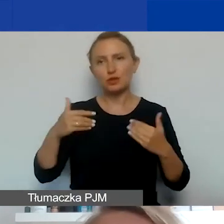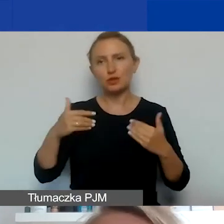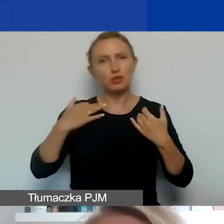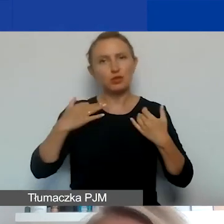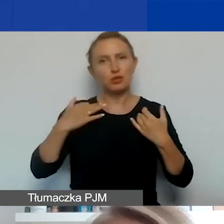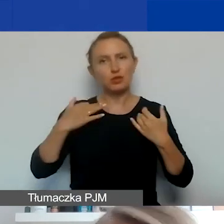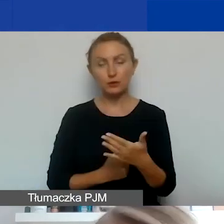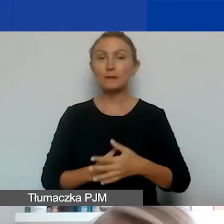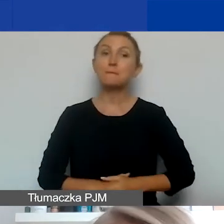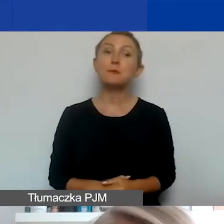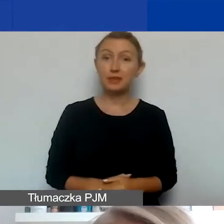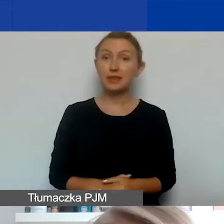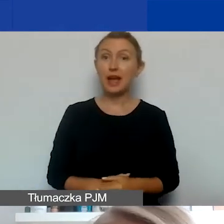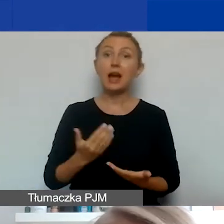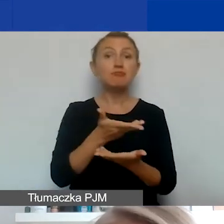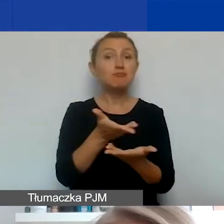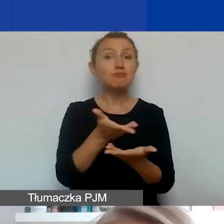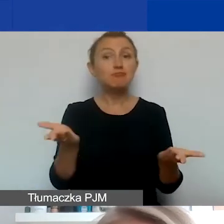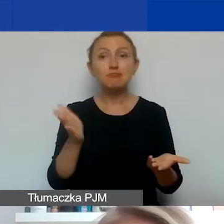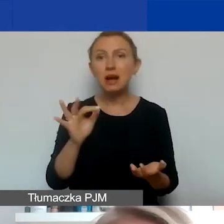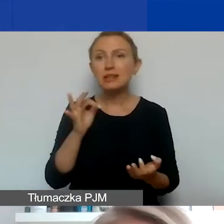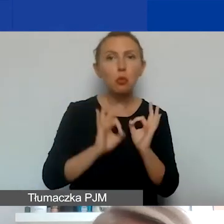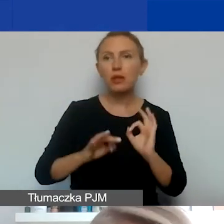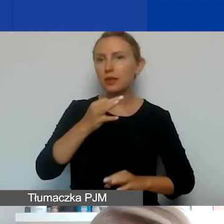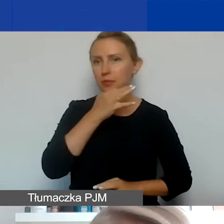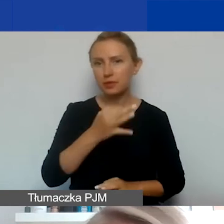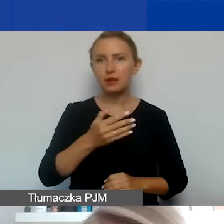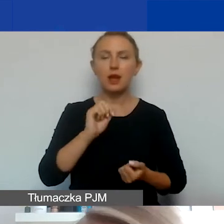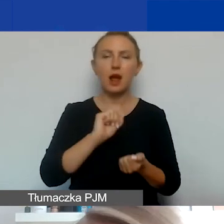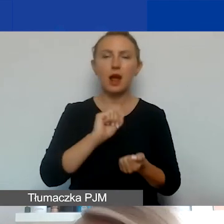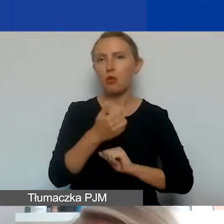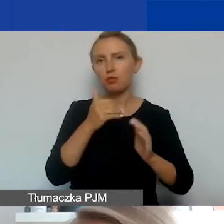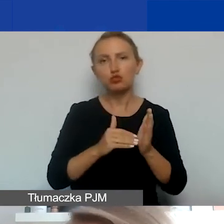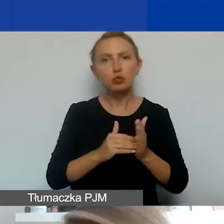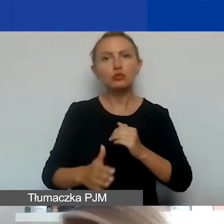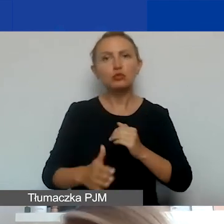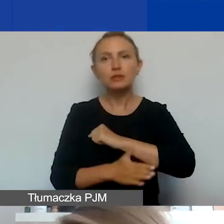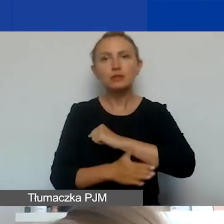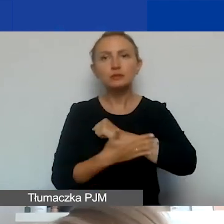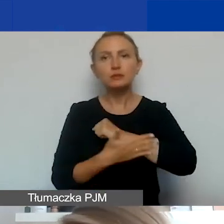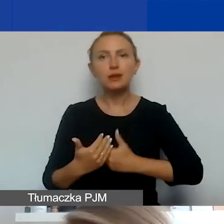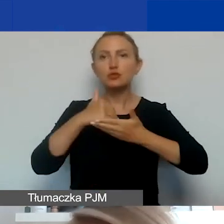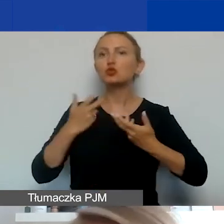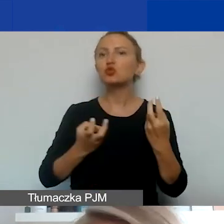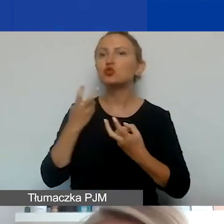Jeżeli mielibyście państwo jakieś konkretne pytania albo potrzebujecie wsparcia w poszukiwaniu partnera